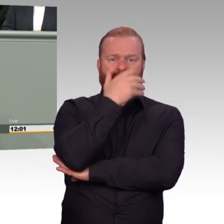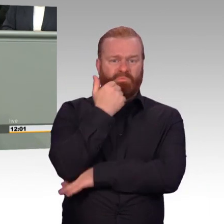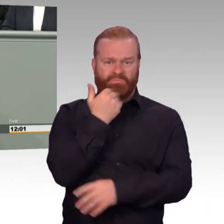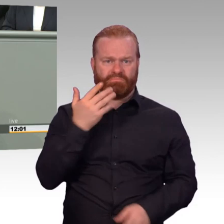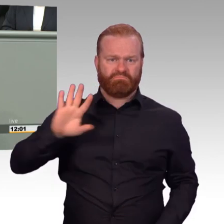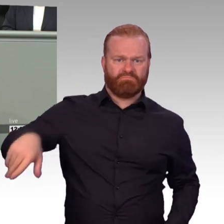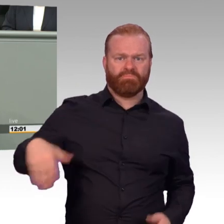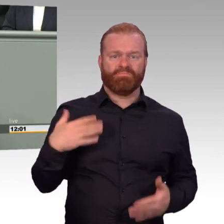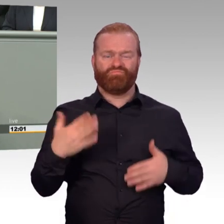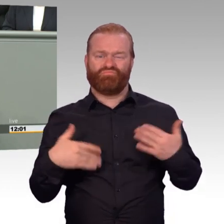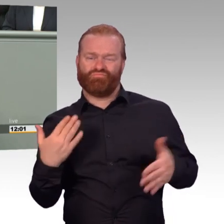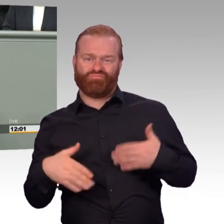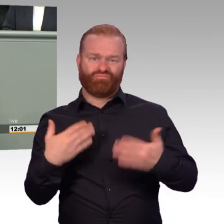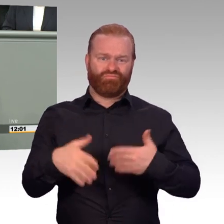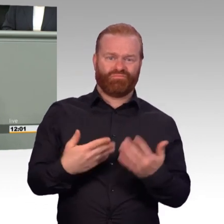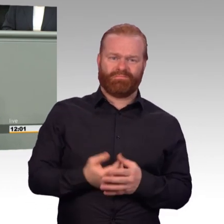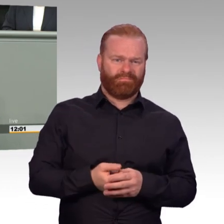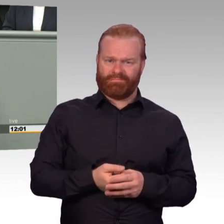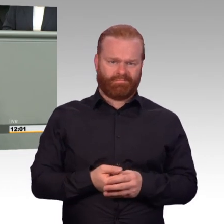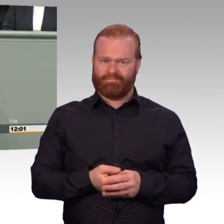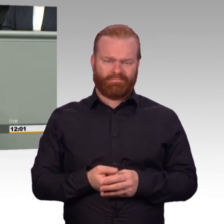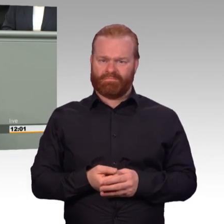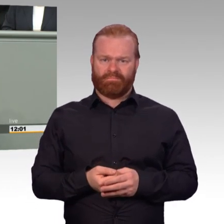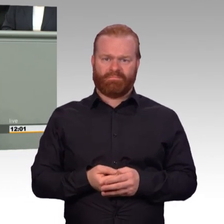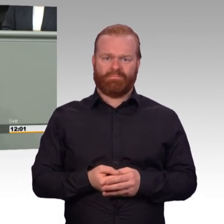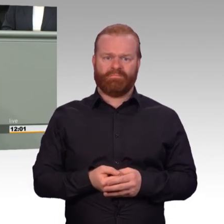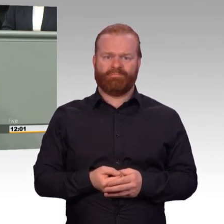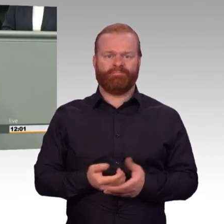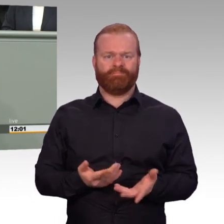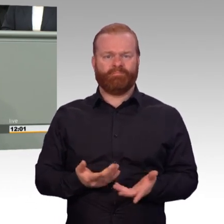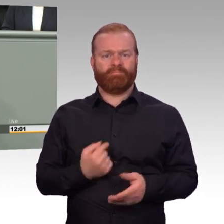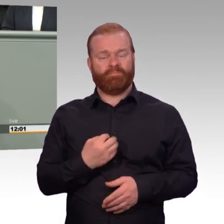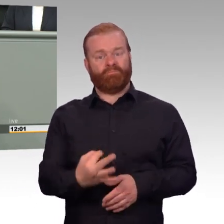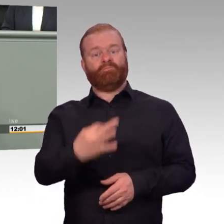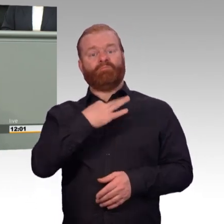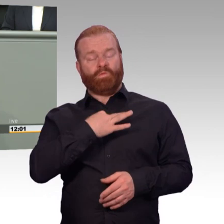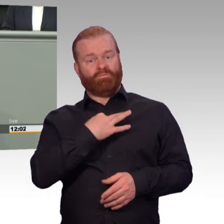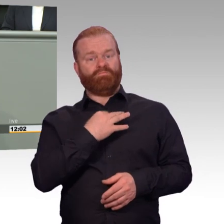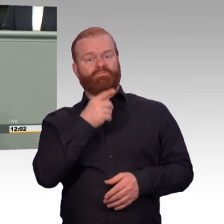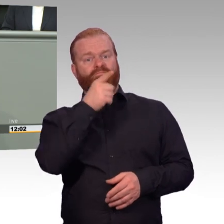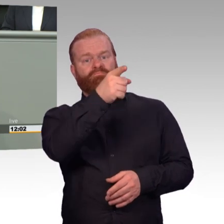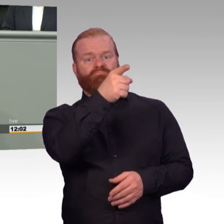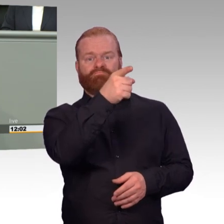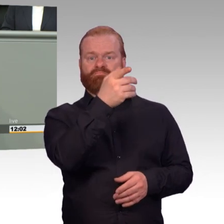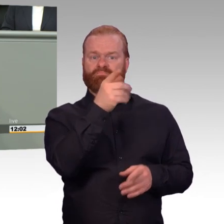Wir brauchen engagierte Kameraden, die sich in ihrer Freizeit für ihre Streitkräfte einbringen und ihre Fähigkeiten anbieten.